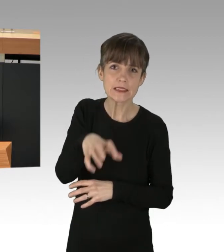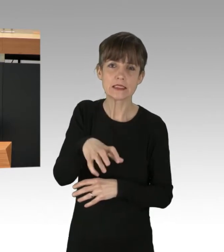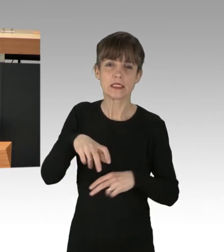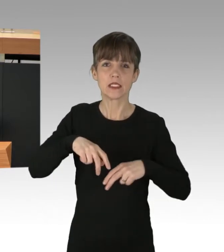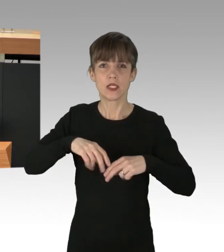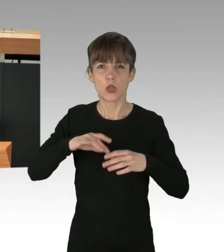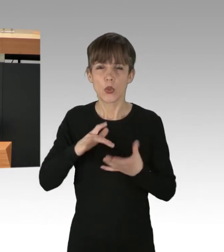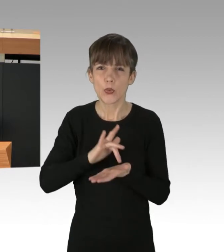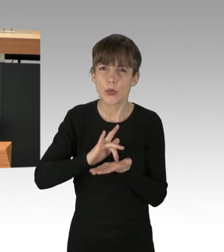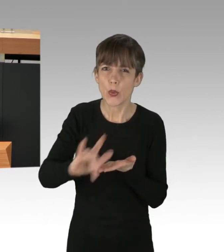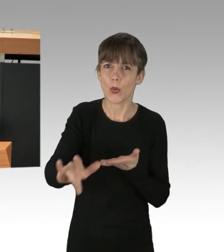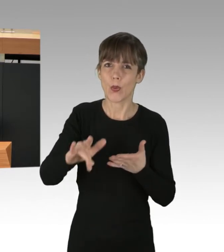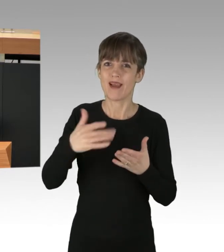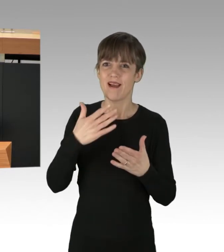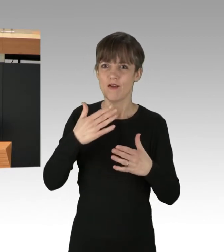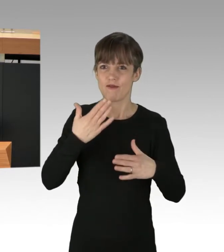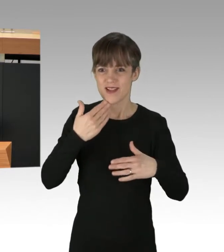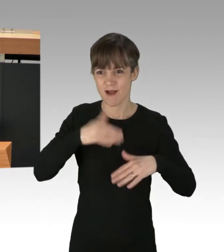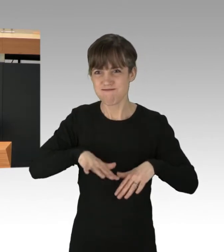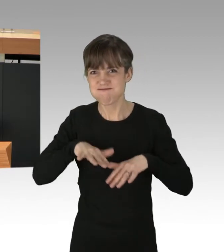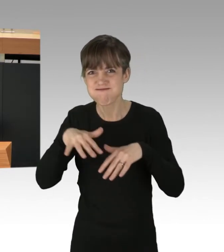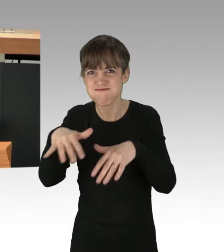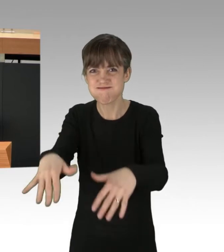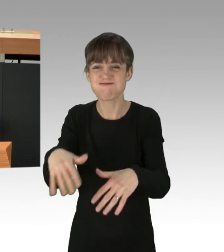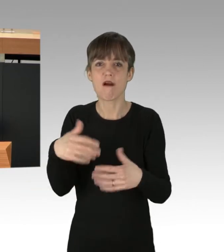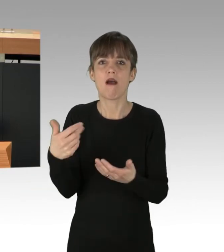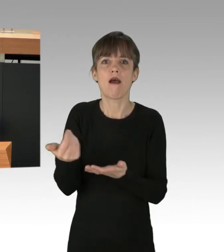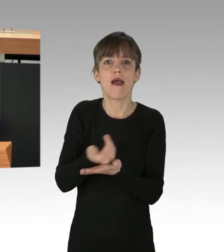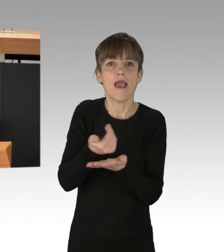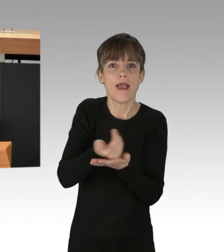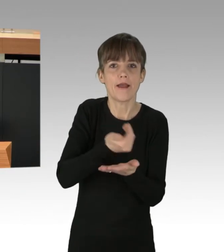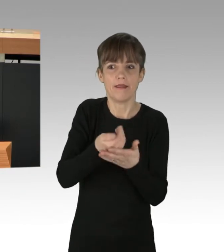Wasserknappheit, Ernte-Ausfälle und damit auch Hungersnöte Normalität werden.